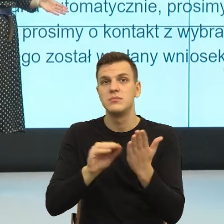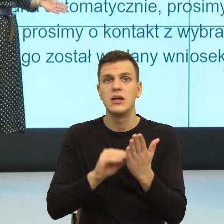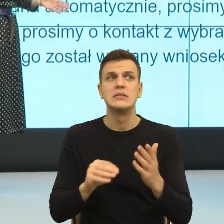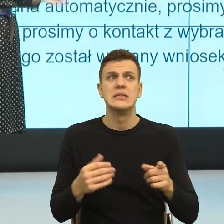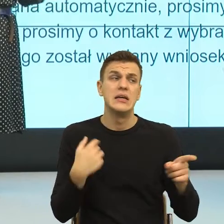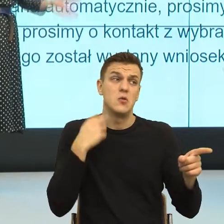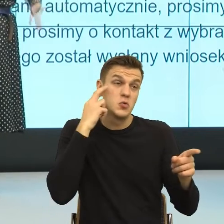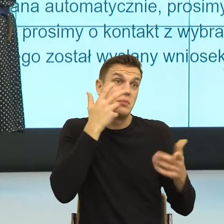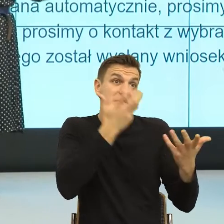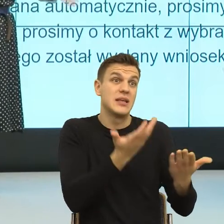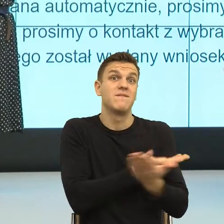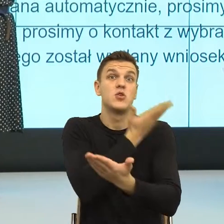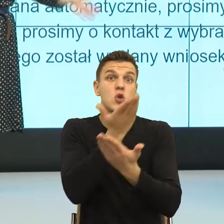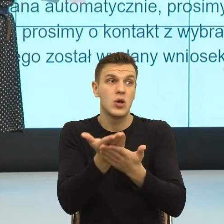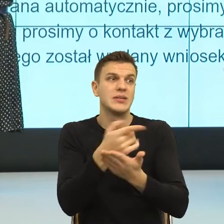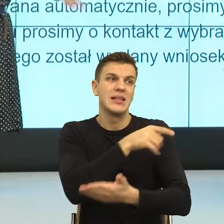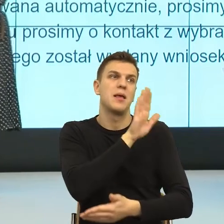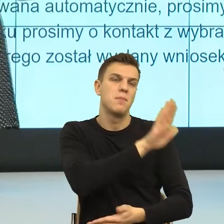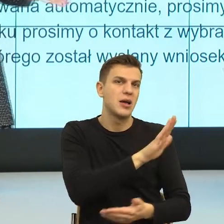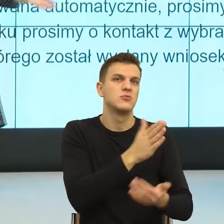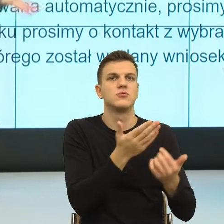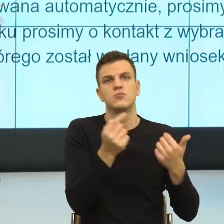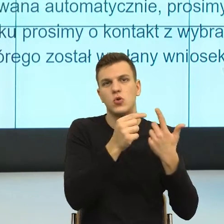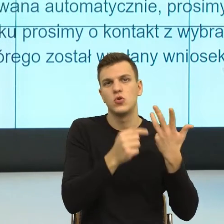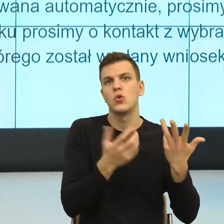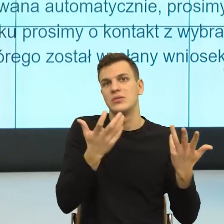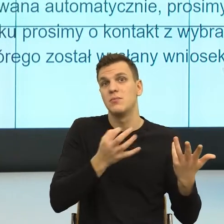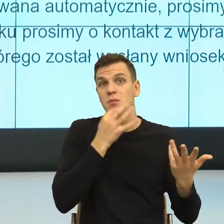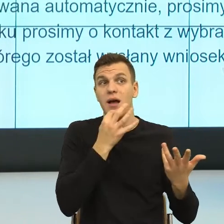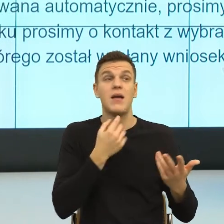no ale informacja została wysłana do pana trzykrotnie czy do pani itd.